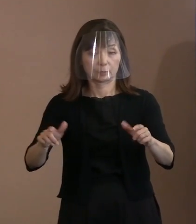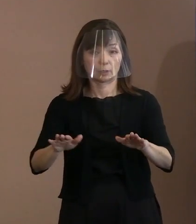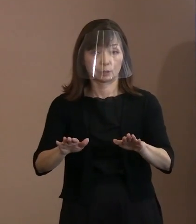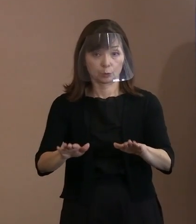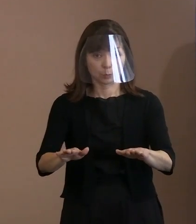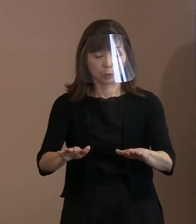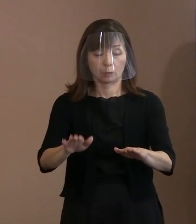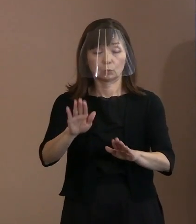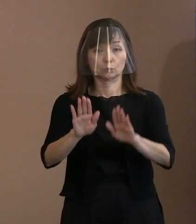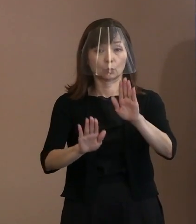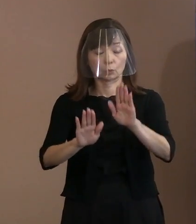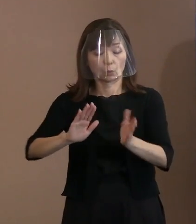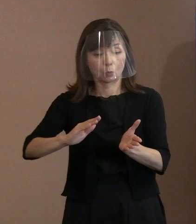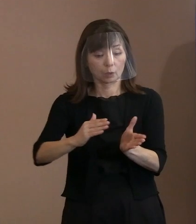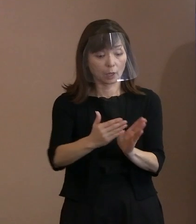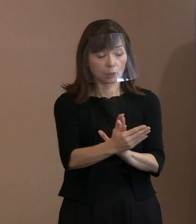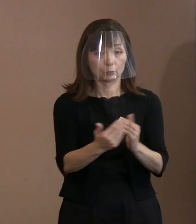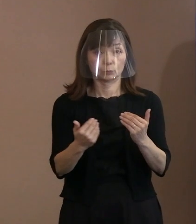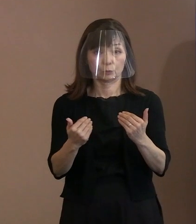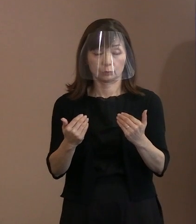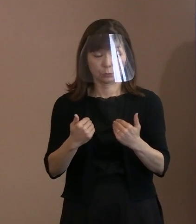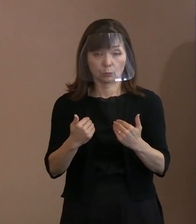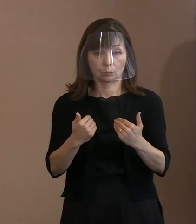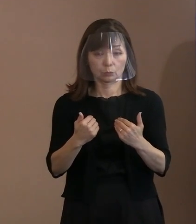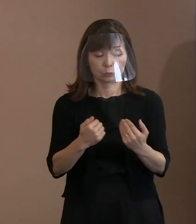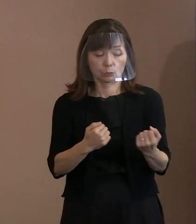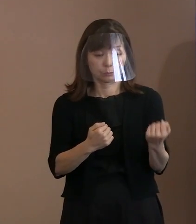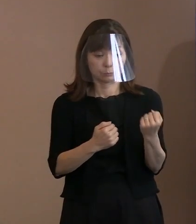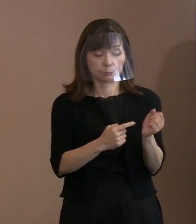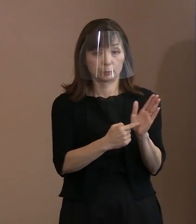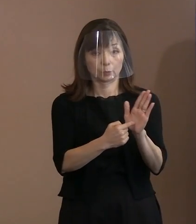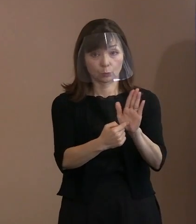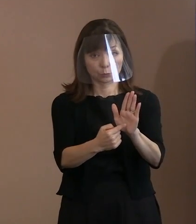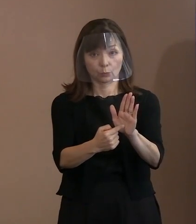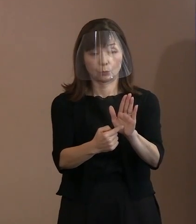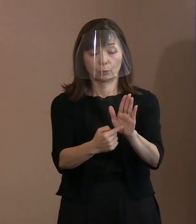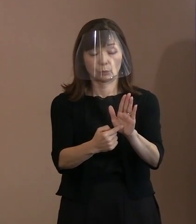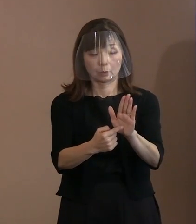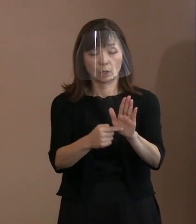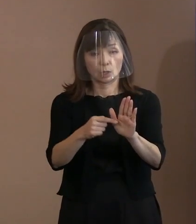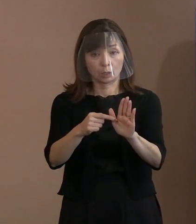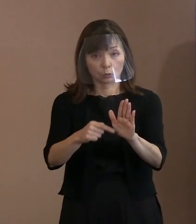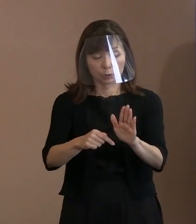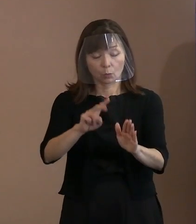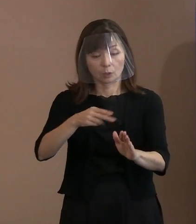必要があることを強調し､ このことを広く理解してもらうために､